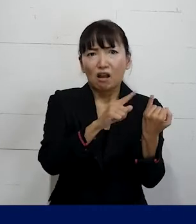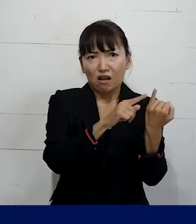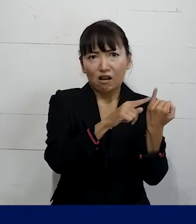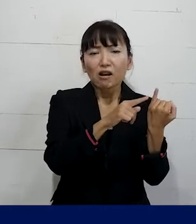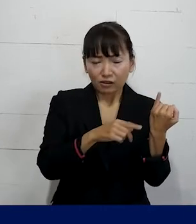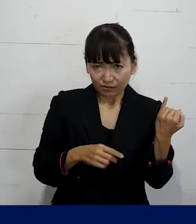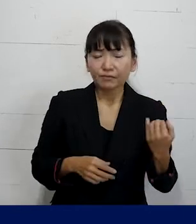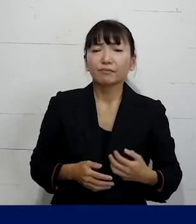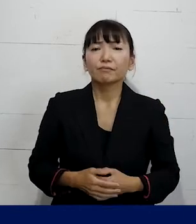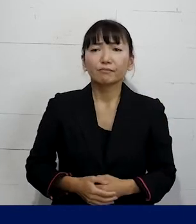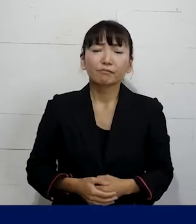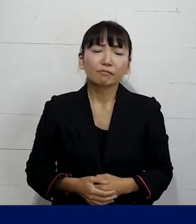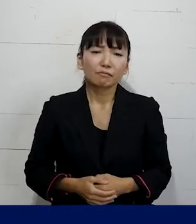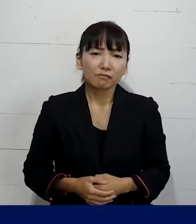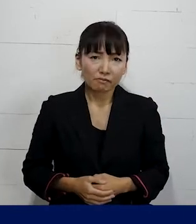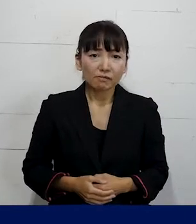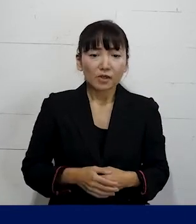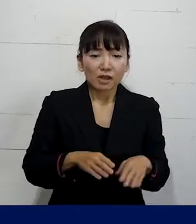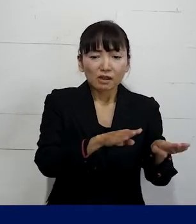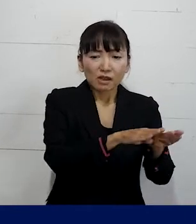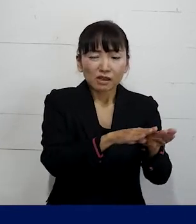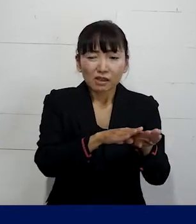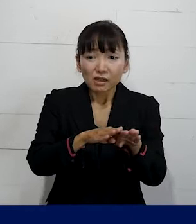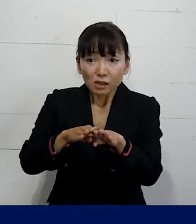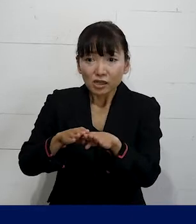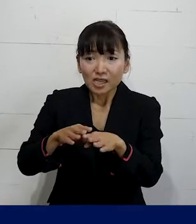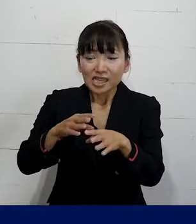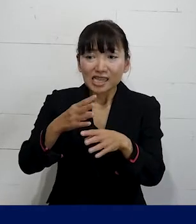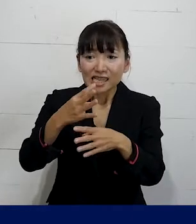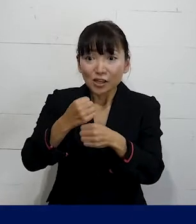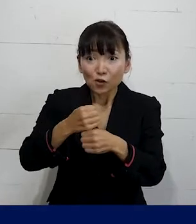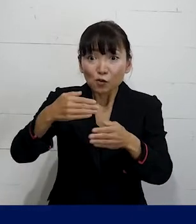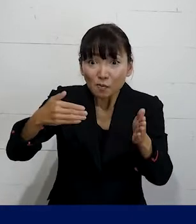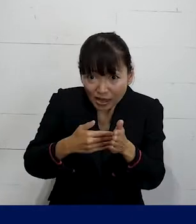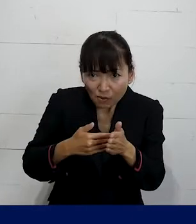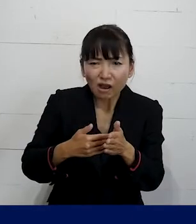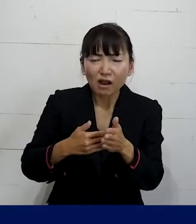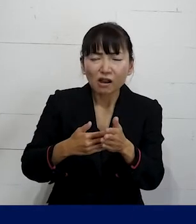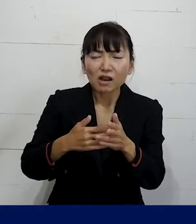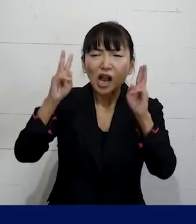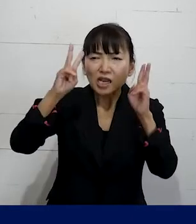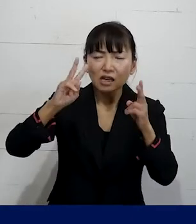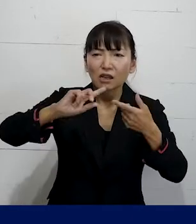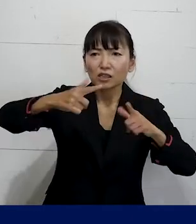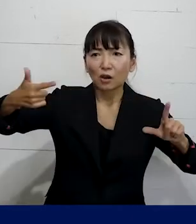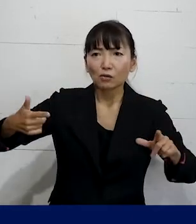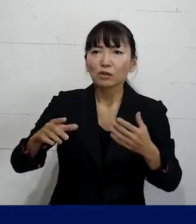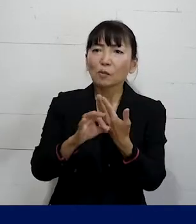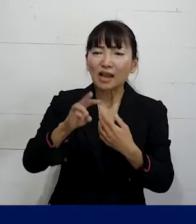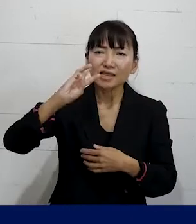そして休職期間というのが会社ごとに決まっていて 短い会社だと3ヶ月ぐらい